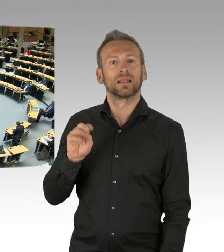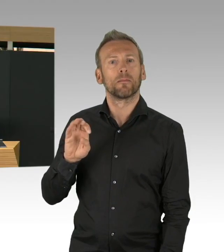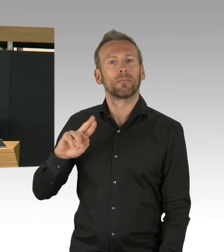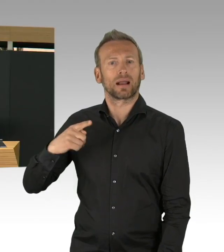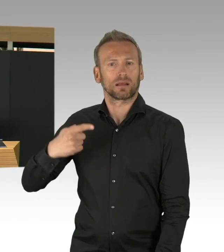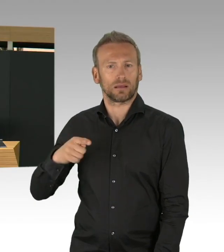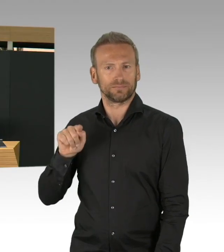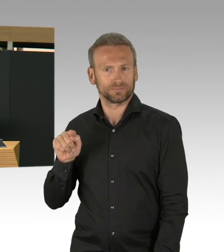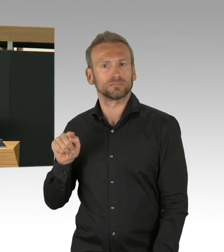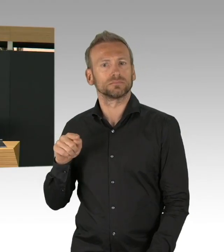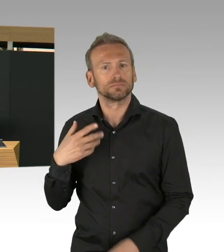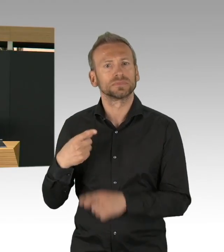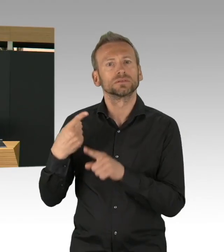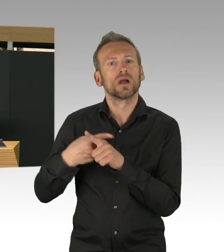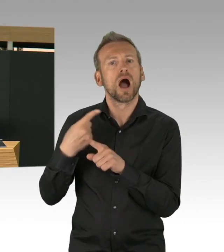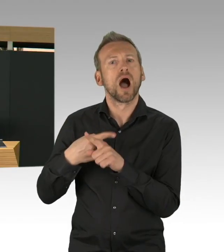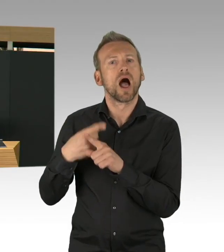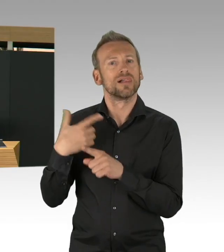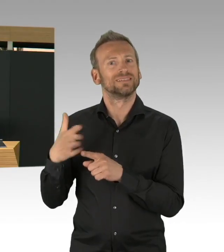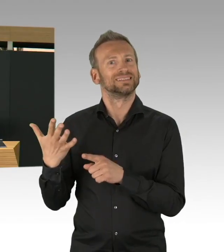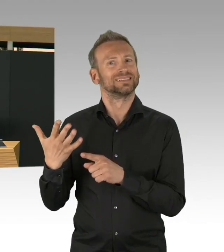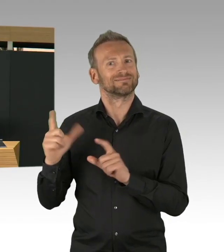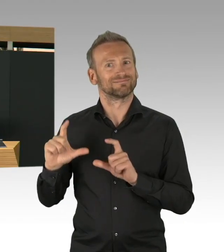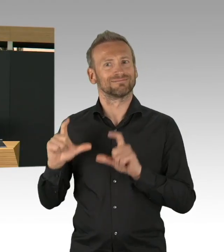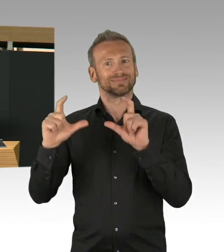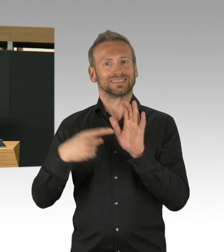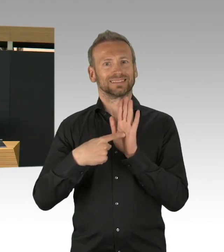auch in Deutschland in den Anfängen, wir haben es auch in Anfängen in Berlin gesehen.